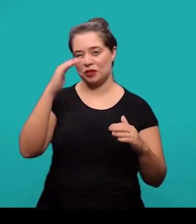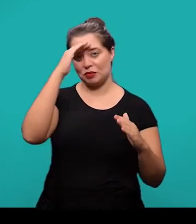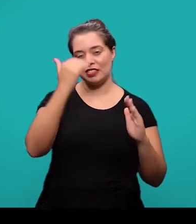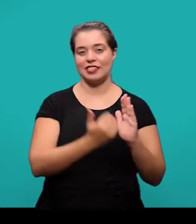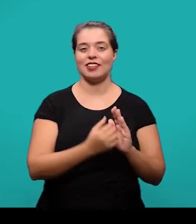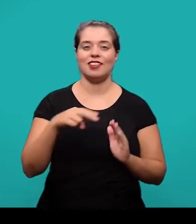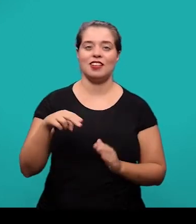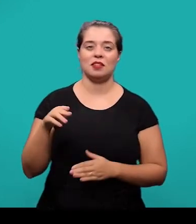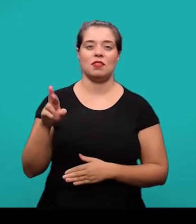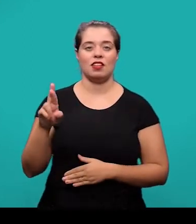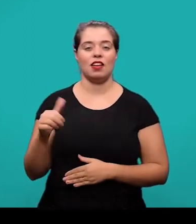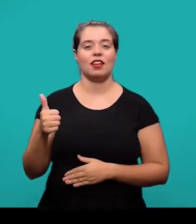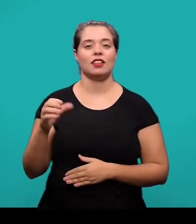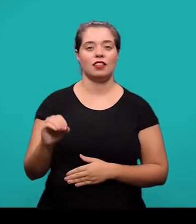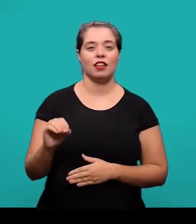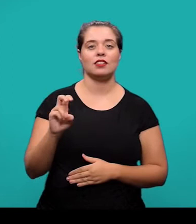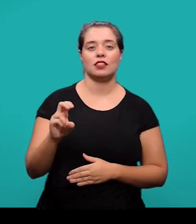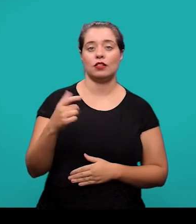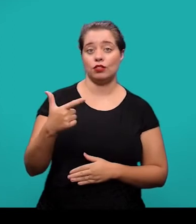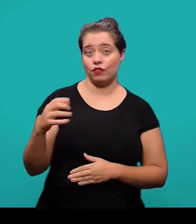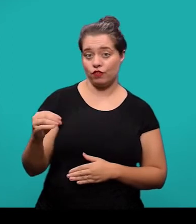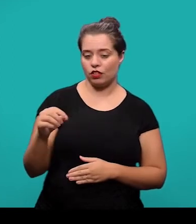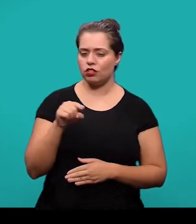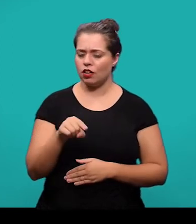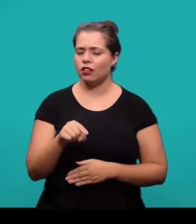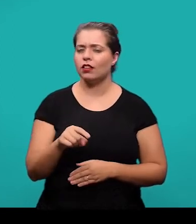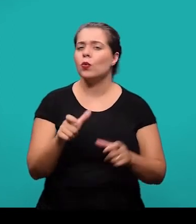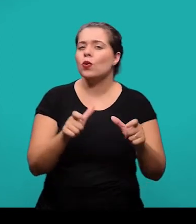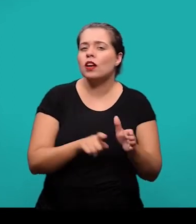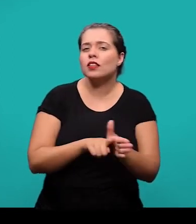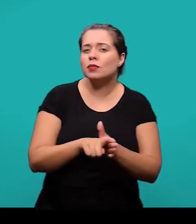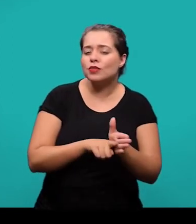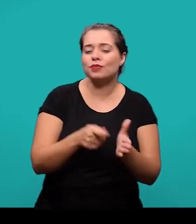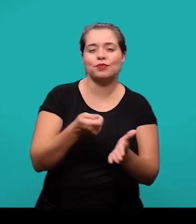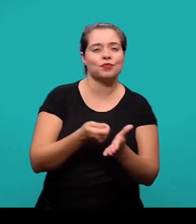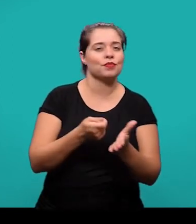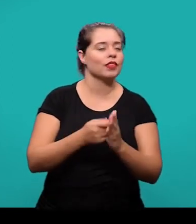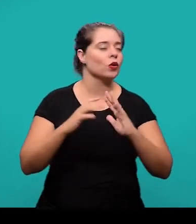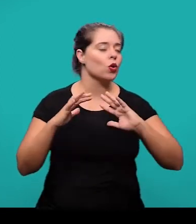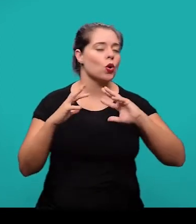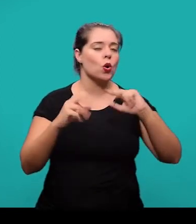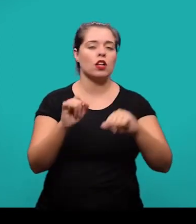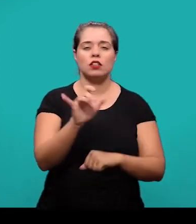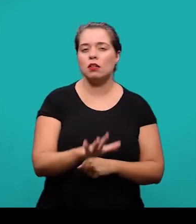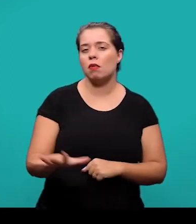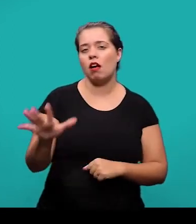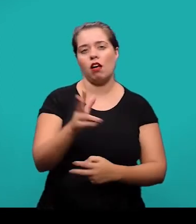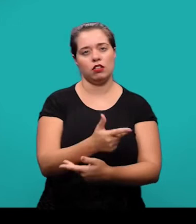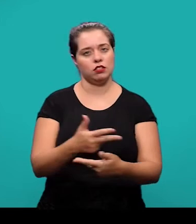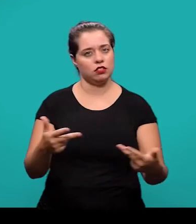A fonte consultada é um elemento obrigatório para todas as ilustrações mesmo que tenha sido uma produção do próprio autor.